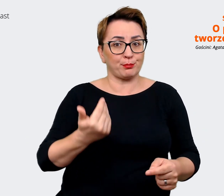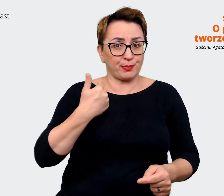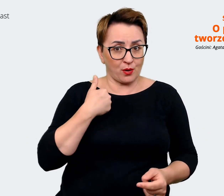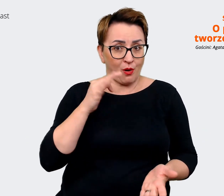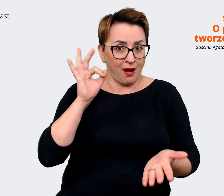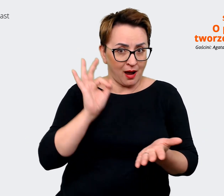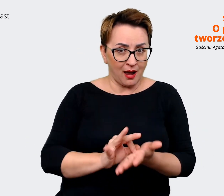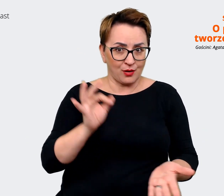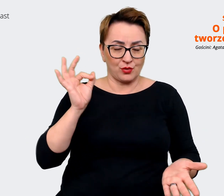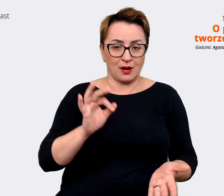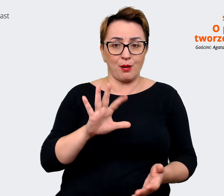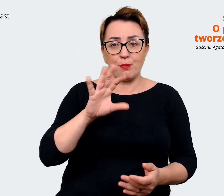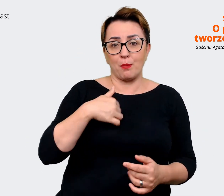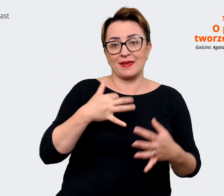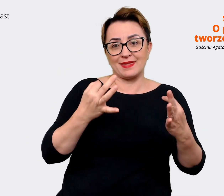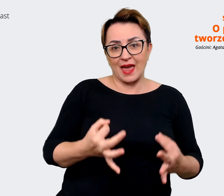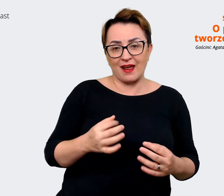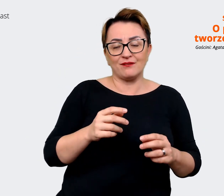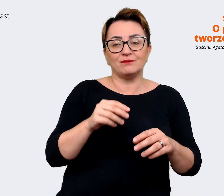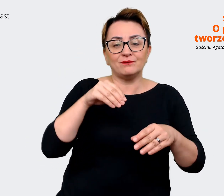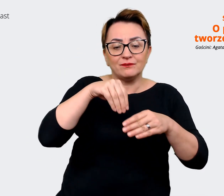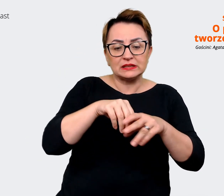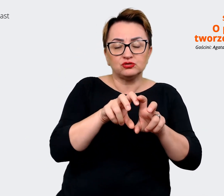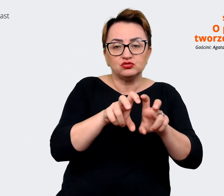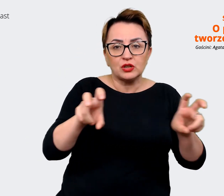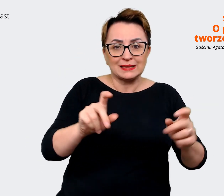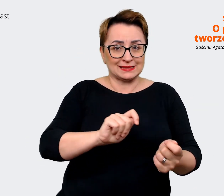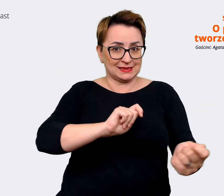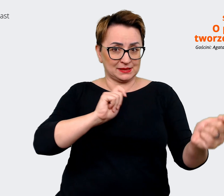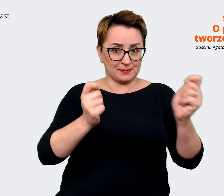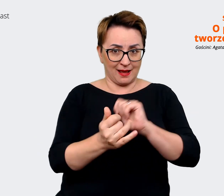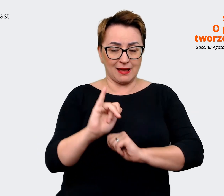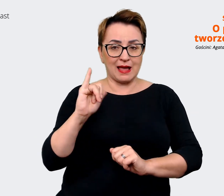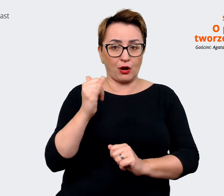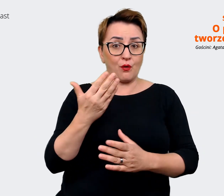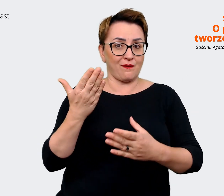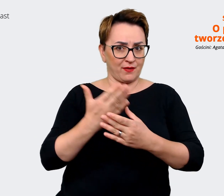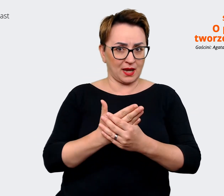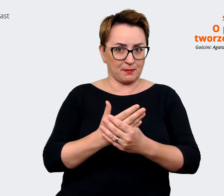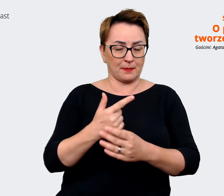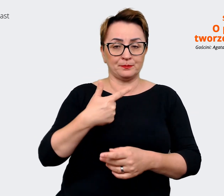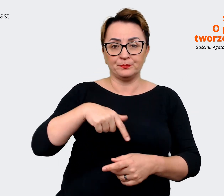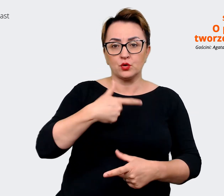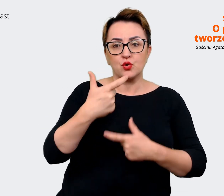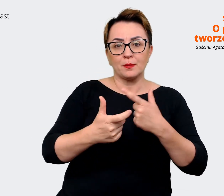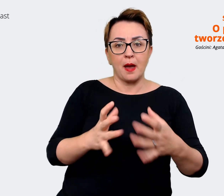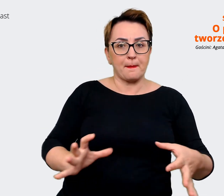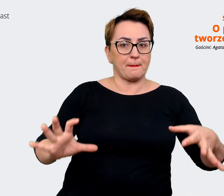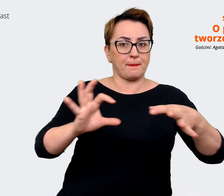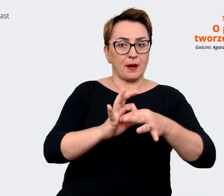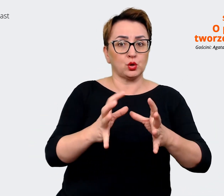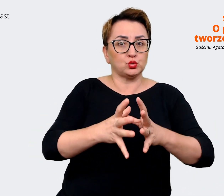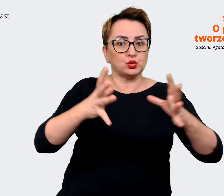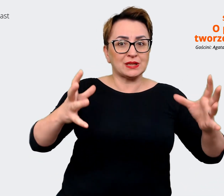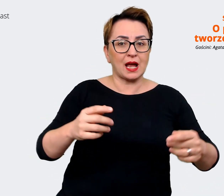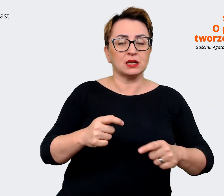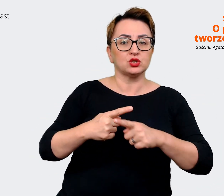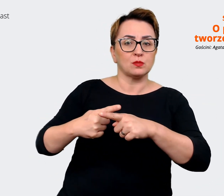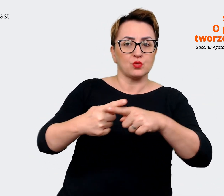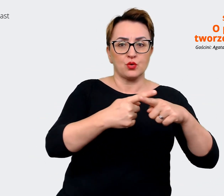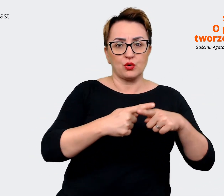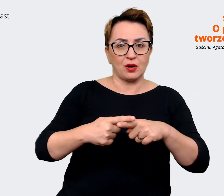jesteśmy w trakcie zmiany. Jako firma łączymy się z dużą spółką z Czech, z Mall'em. Także to